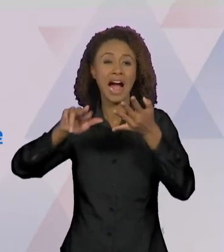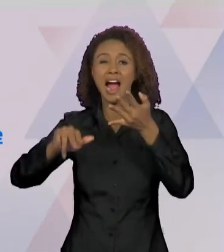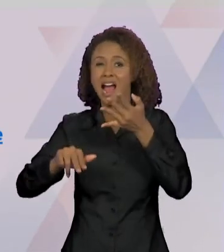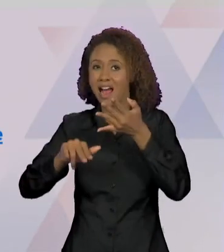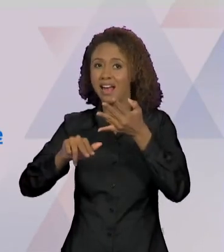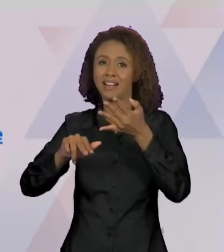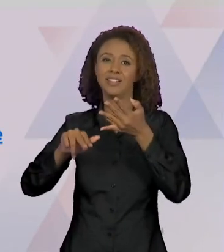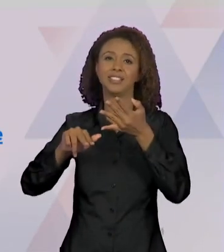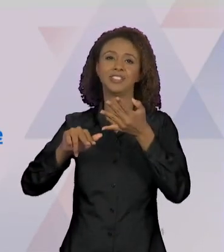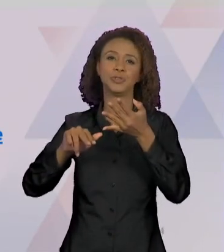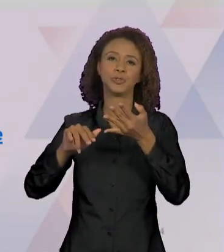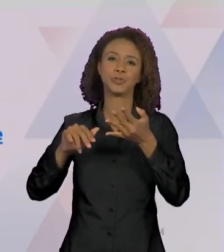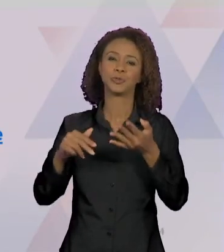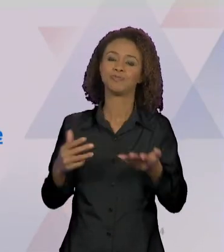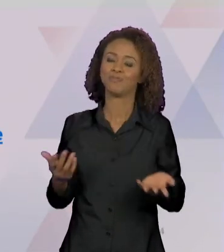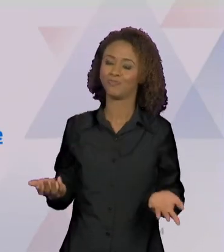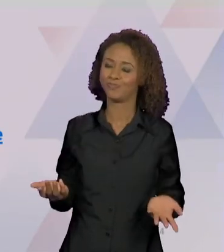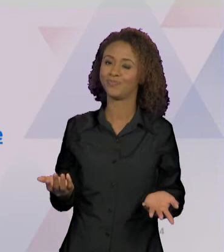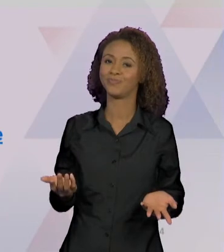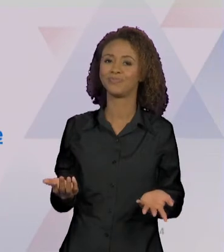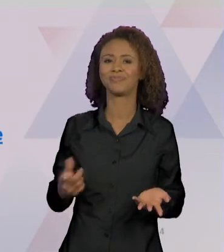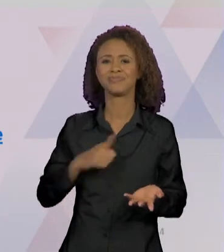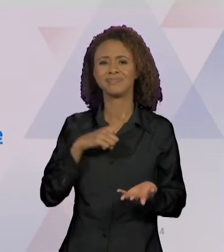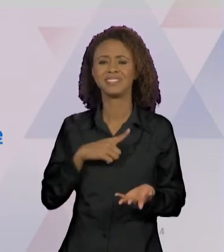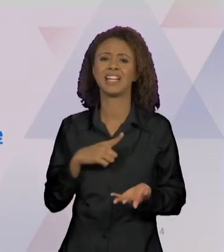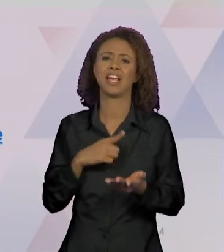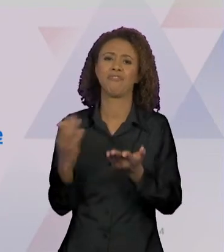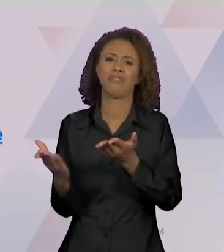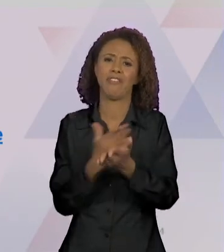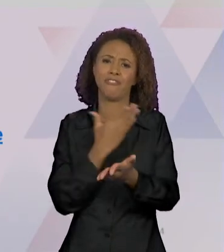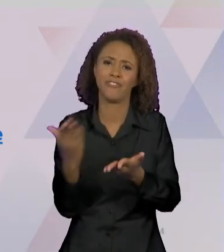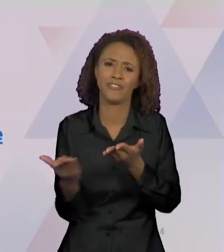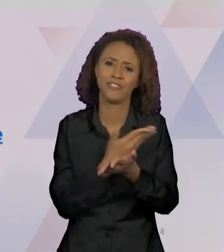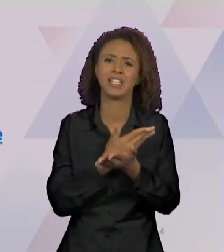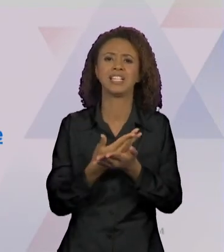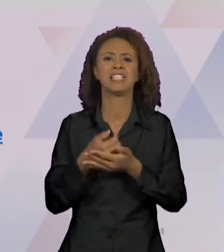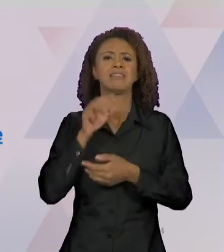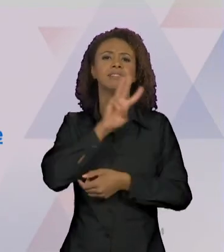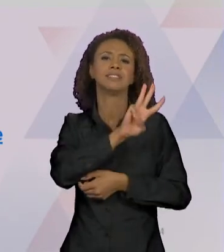REVISTAS, EM DIVERSOS SITES. COMO NÓS OBSERVAMOS